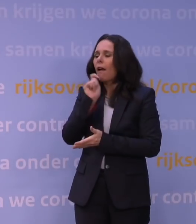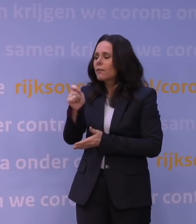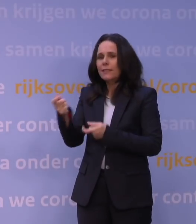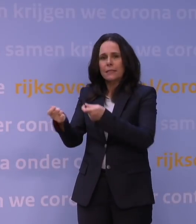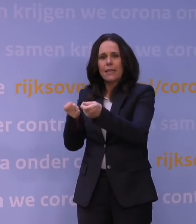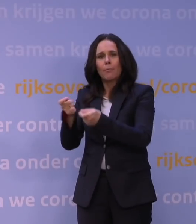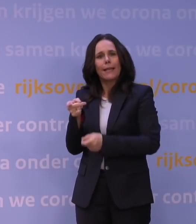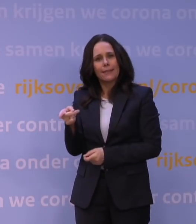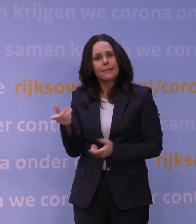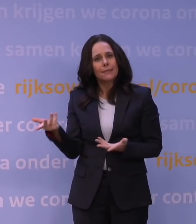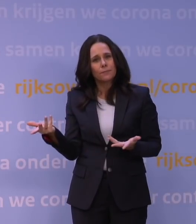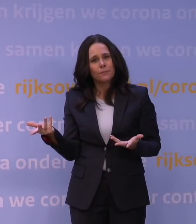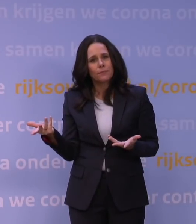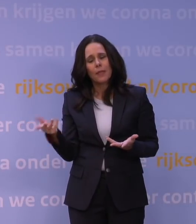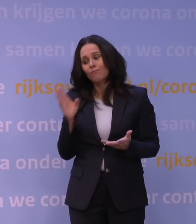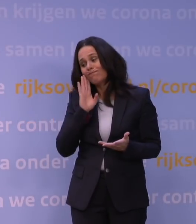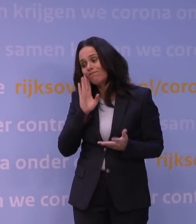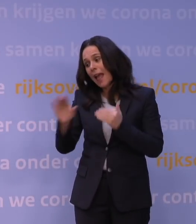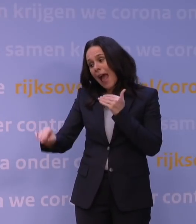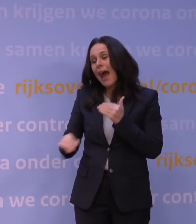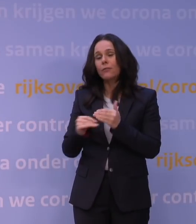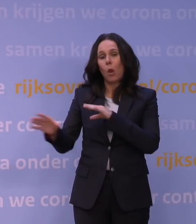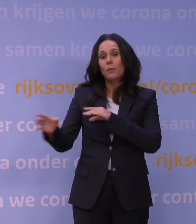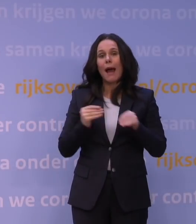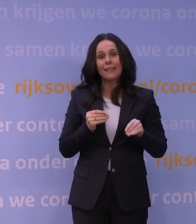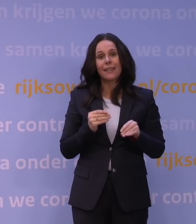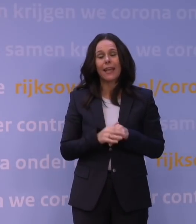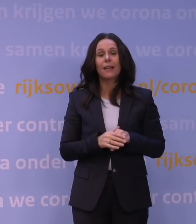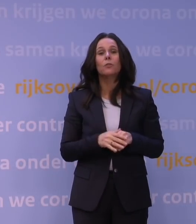In dit geval om aanvullende maatregelen te nemen, behalve de boostercampagne,